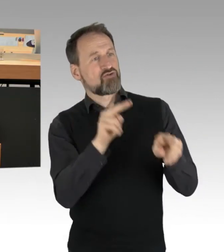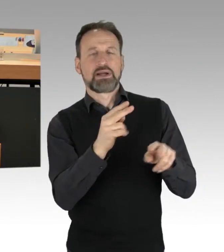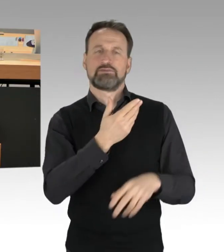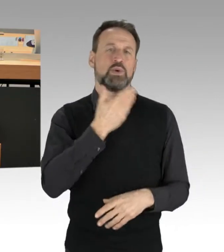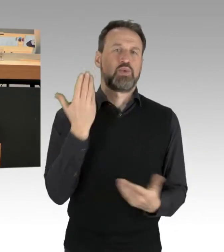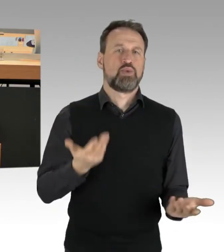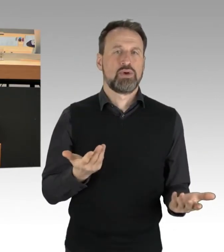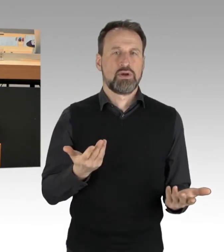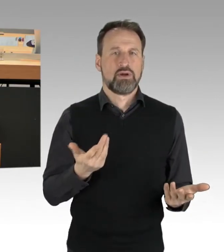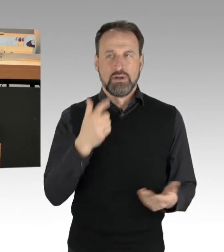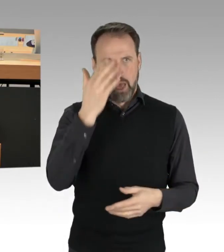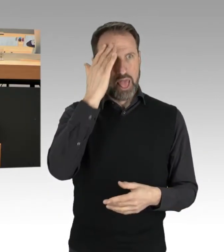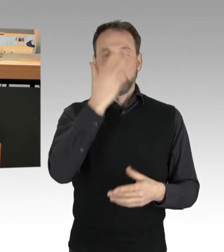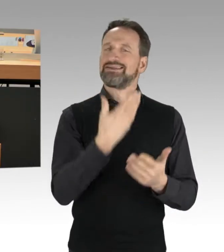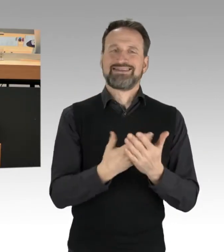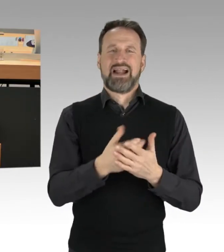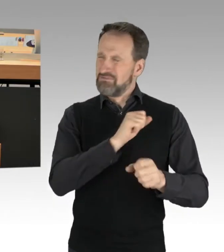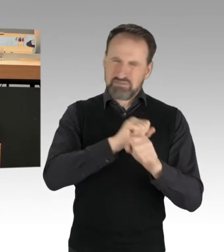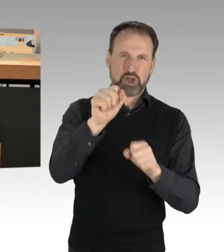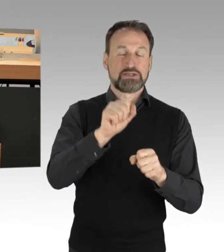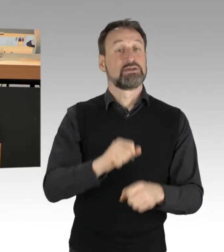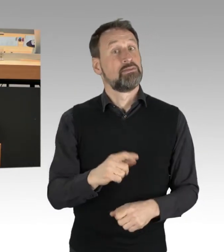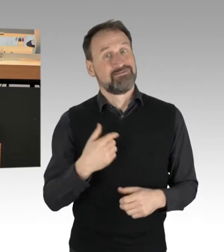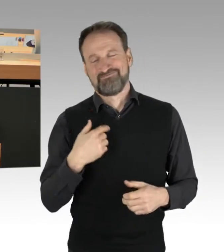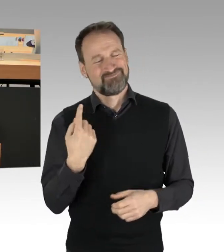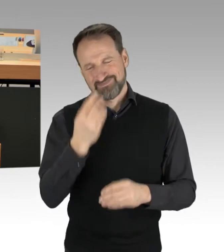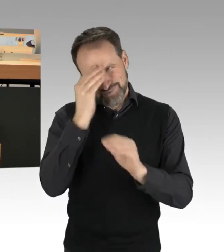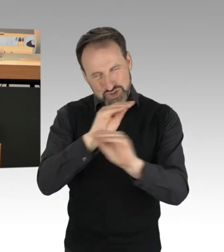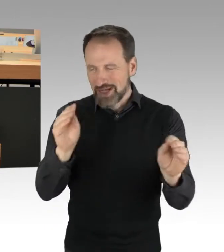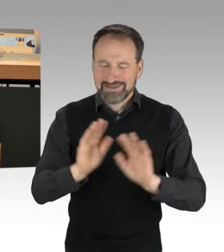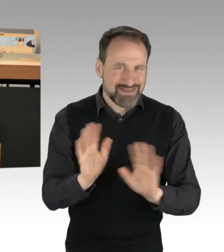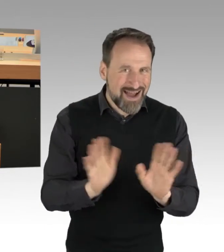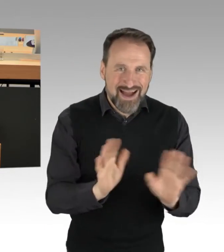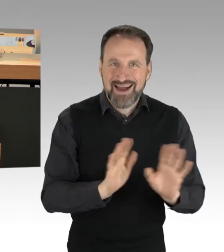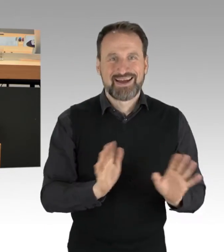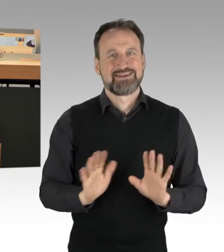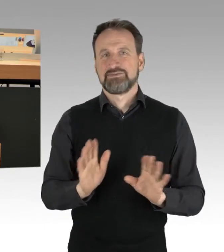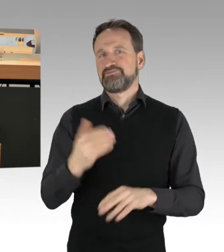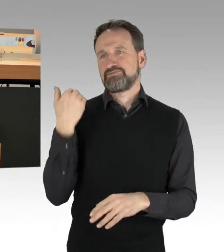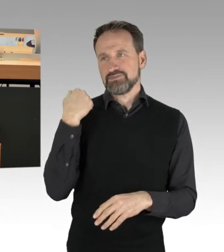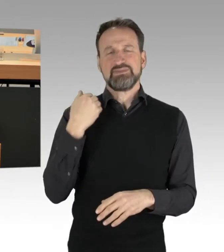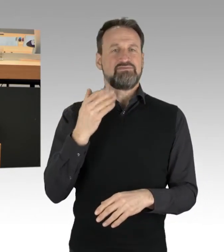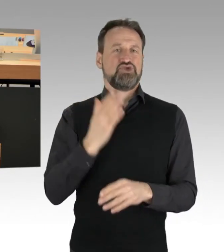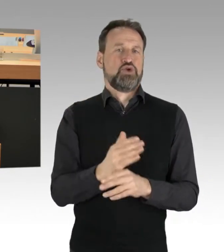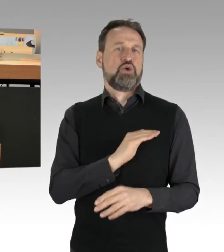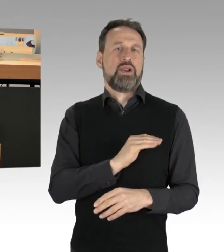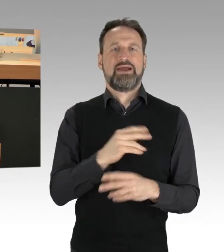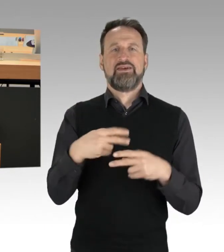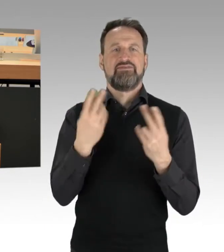Es ist sehr wichtig, ihnen deutlich zu machen: Herr Kollege Freymark hat es gestern auch in der Abendschau gesagt, dass alle Parteien gesprächsbereit sind.